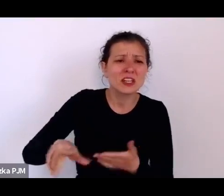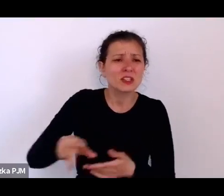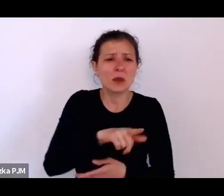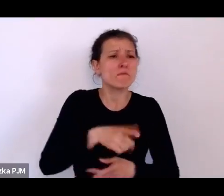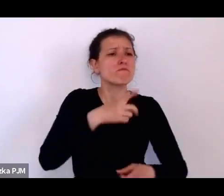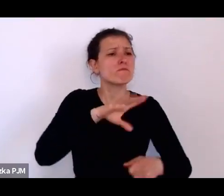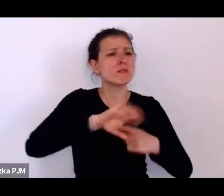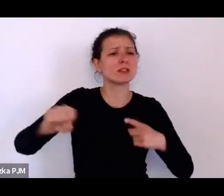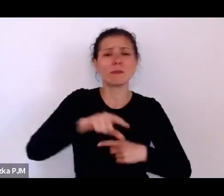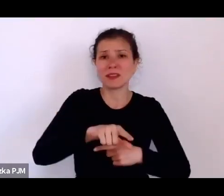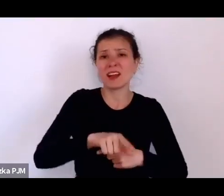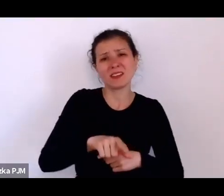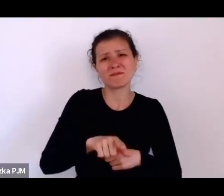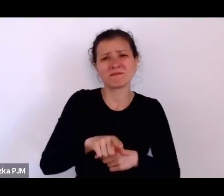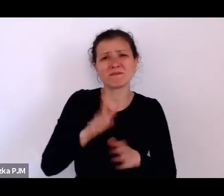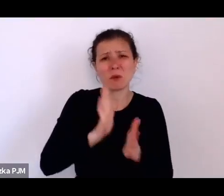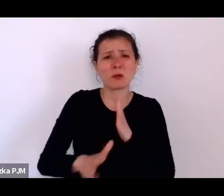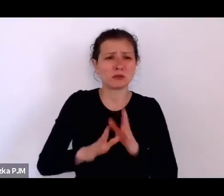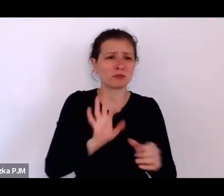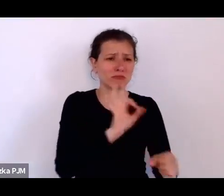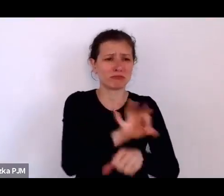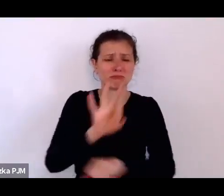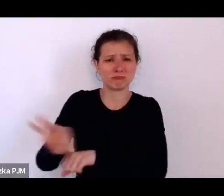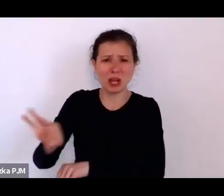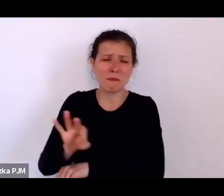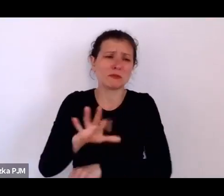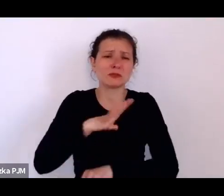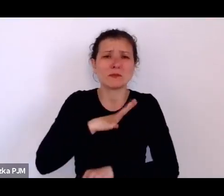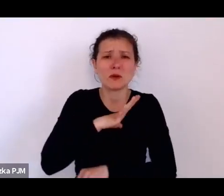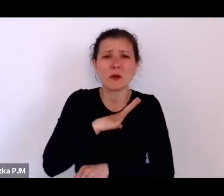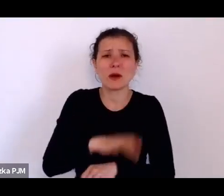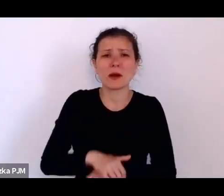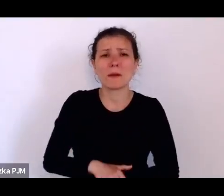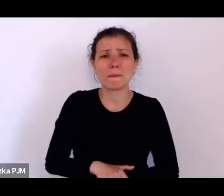a zwłaszcza te, które uznawano za wymagające resocjalizacji.